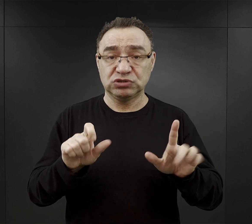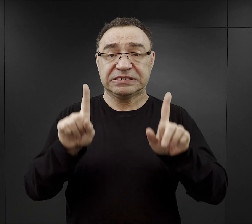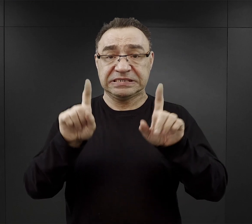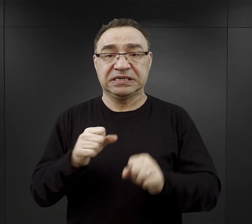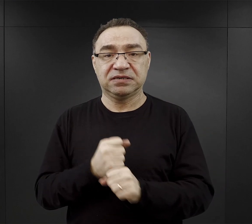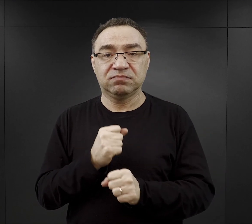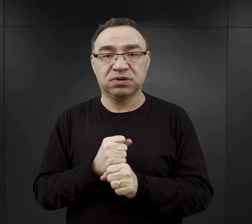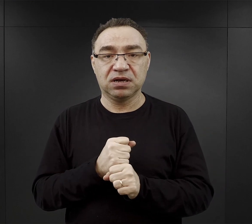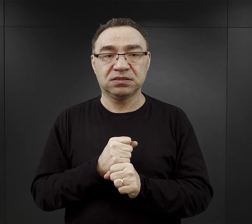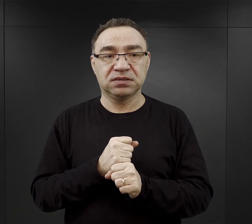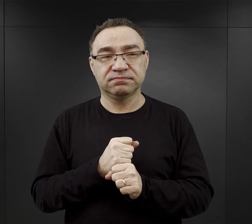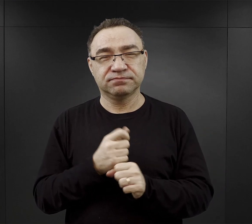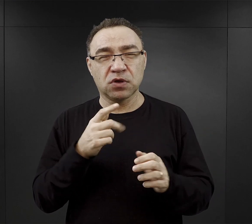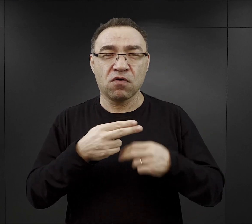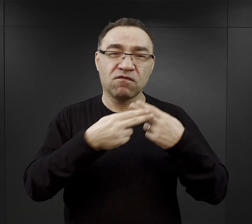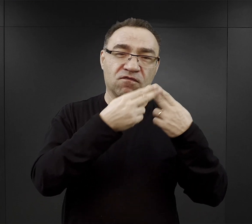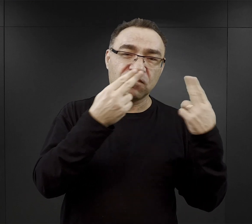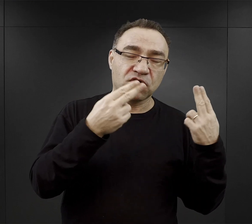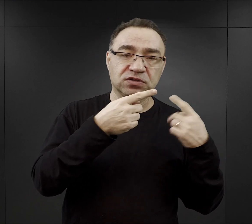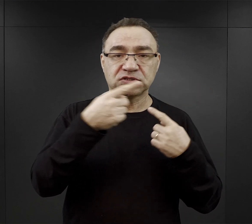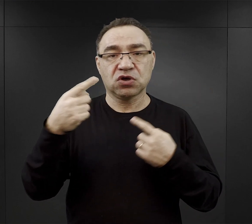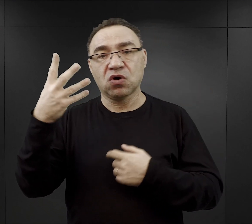to był ten okres mniej więcej od wiosny do wczesnej jesieni.